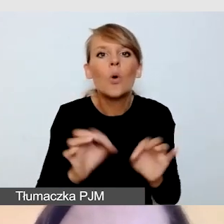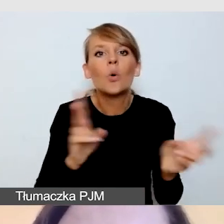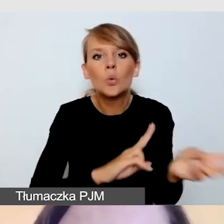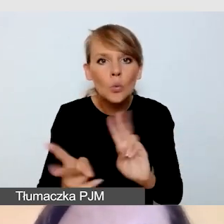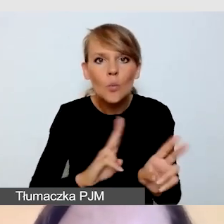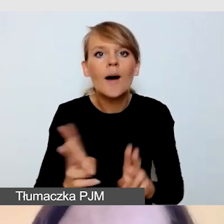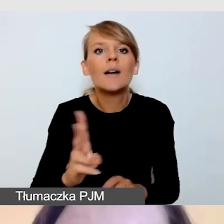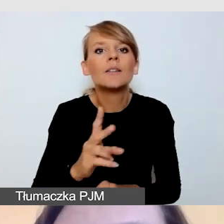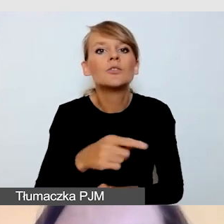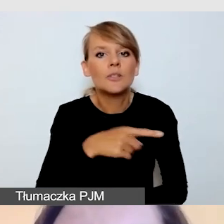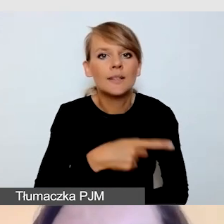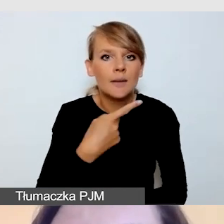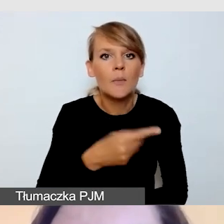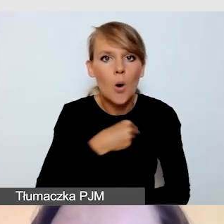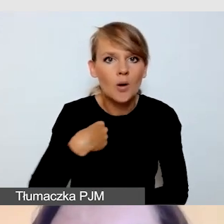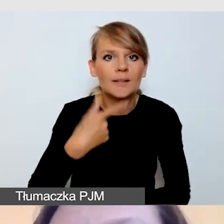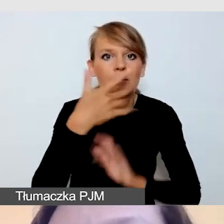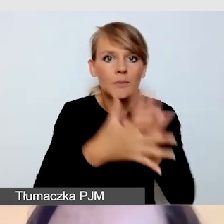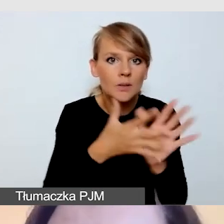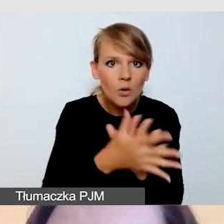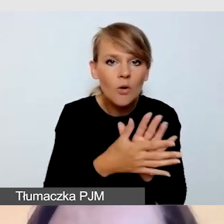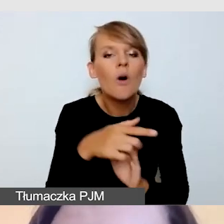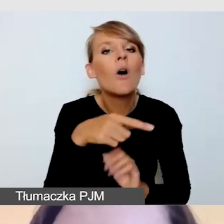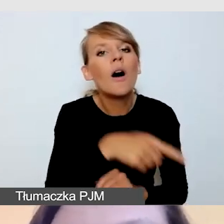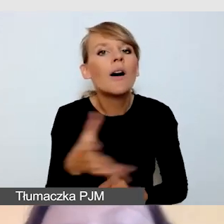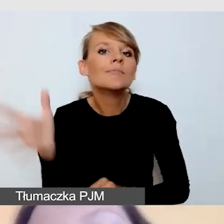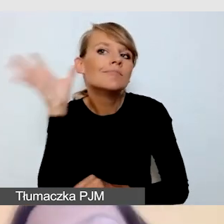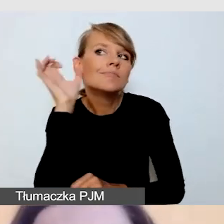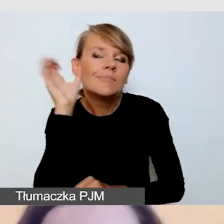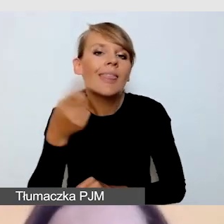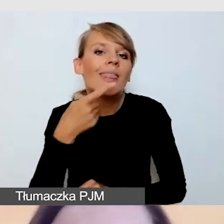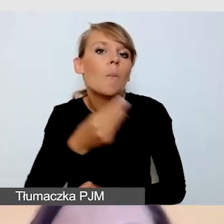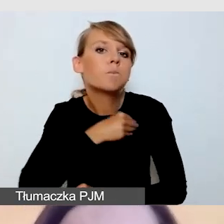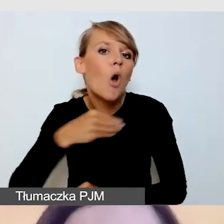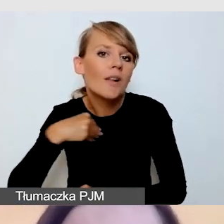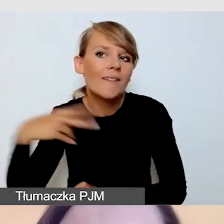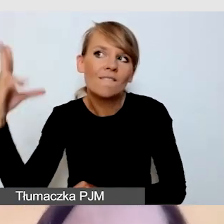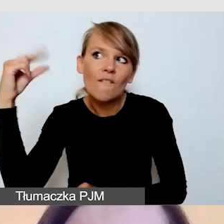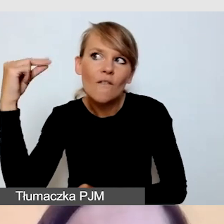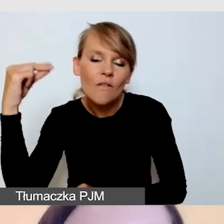tłumaczy z języka polskiego fonicznego na polski język migowy.